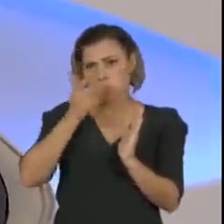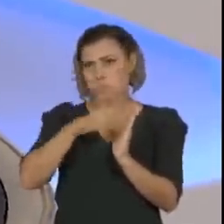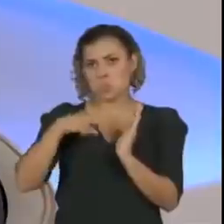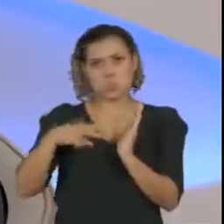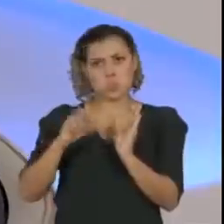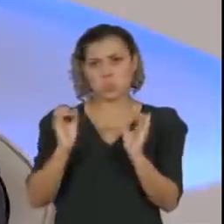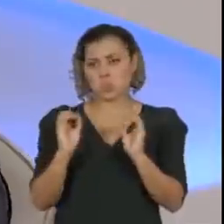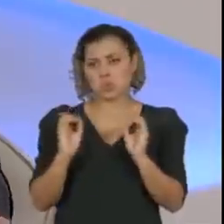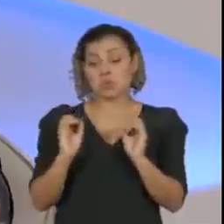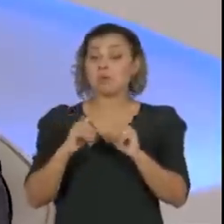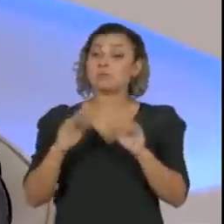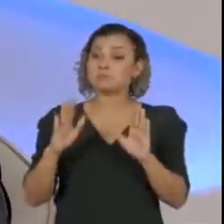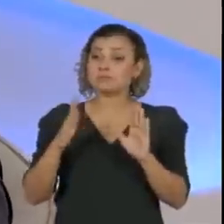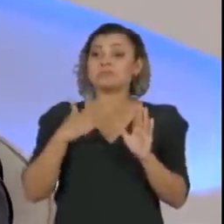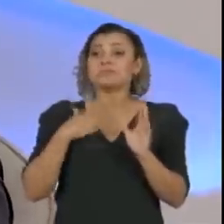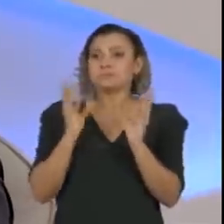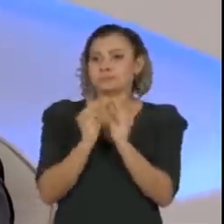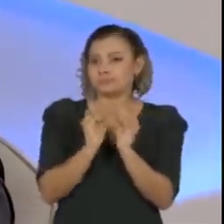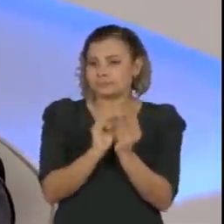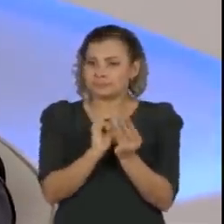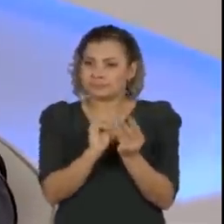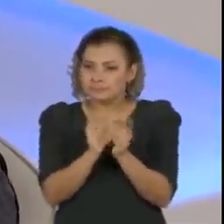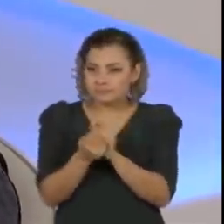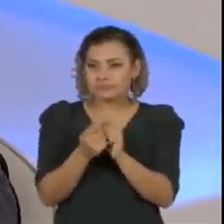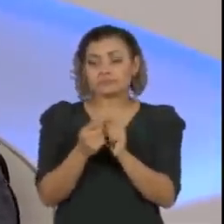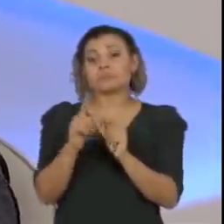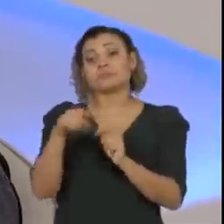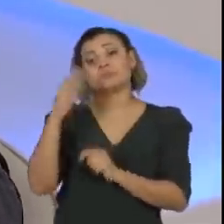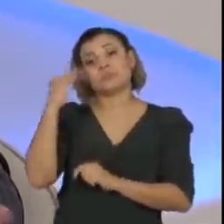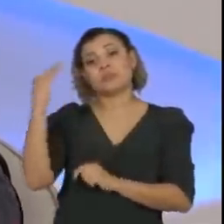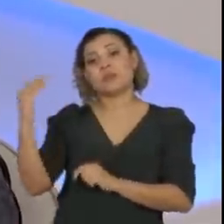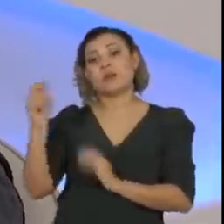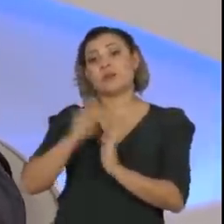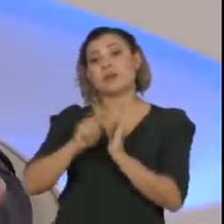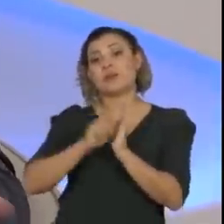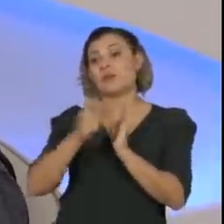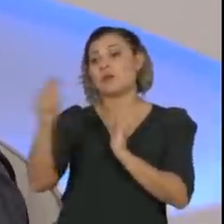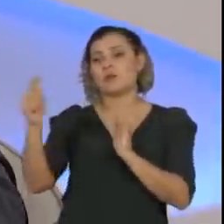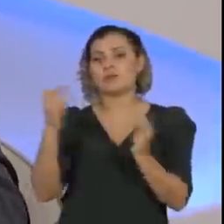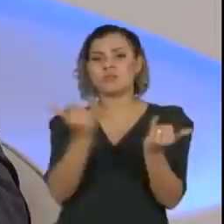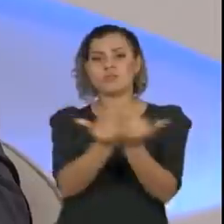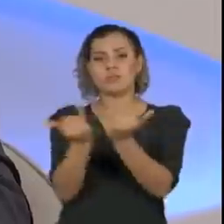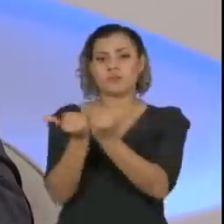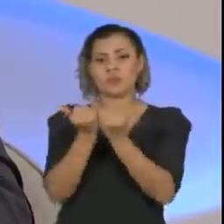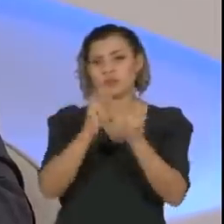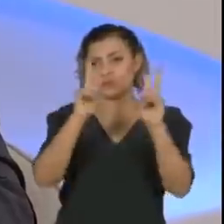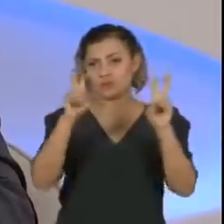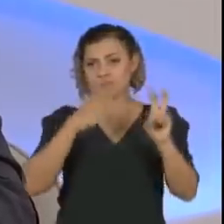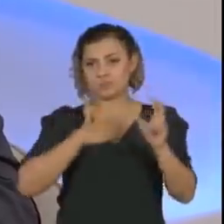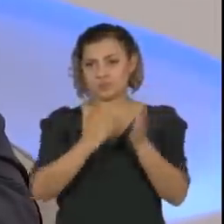Eu, parafraseando um famoso escritor, diria que os boatos sobre a minha demissão foram